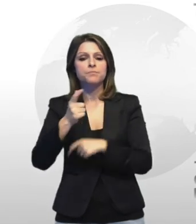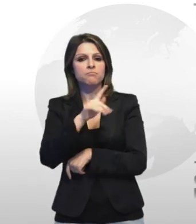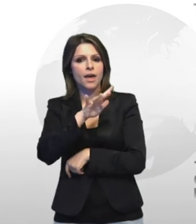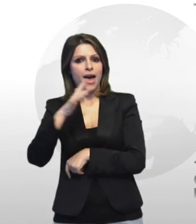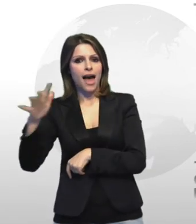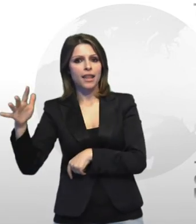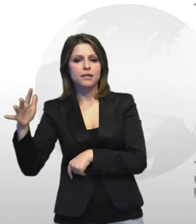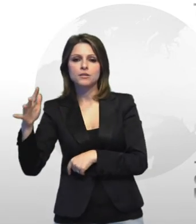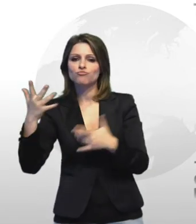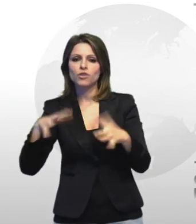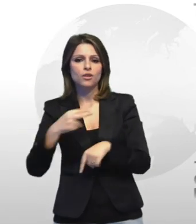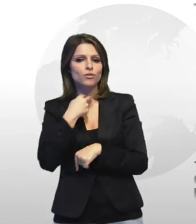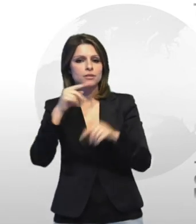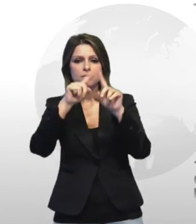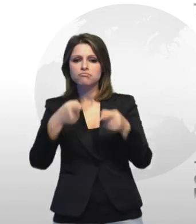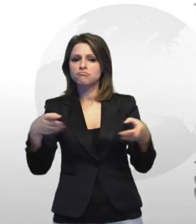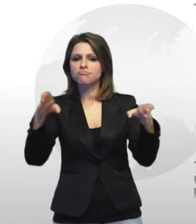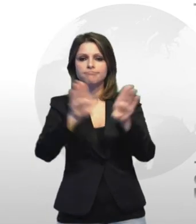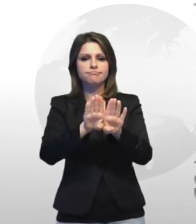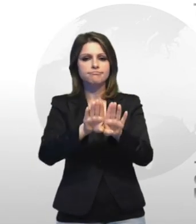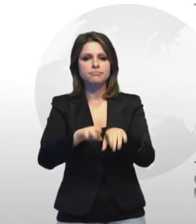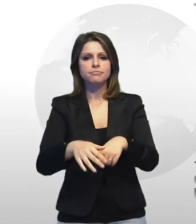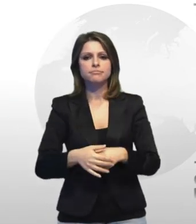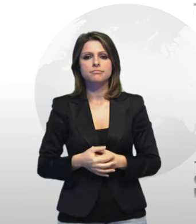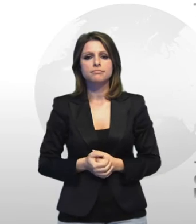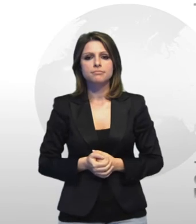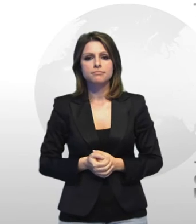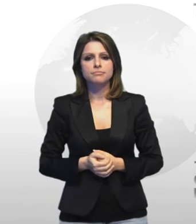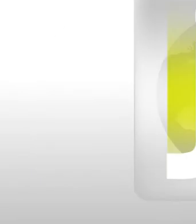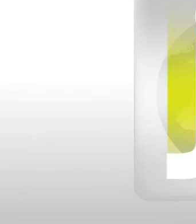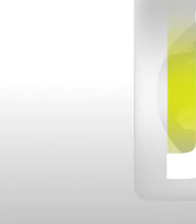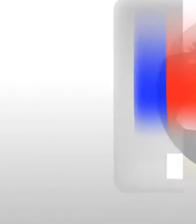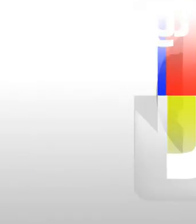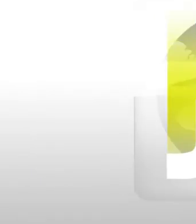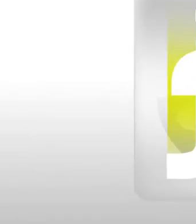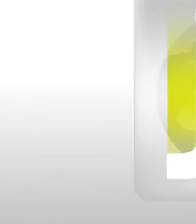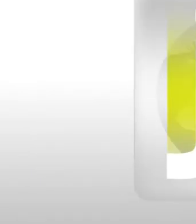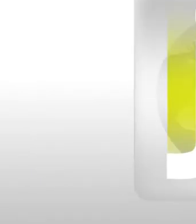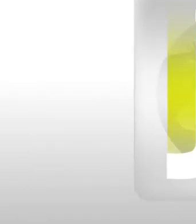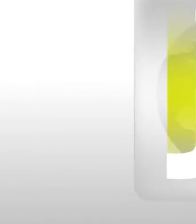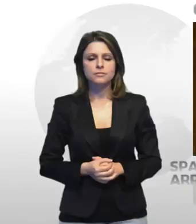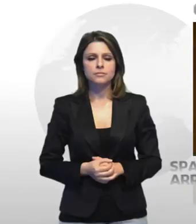saracinesca ossia